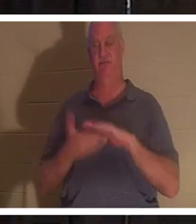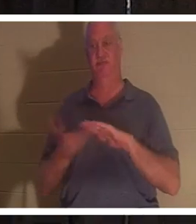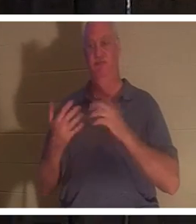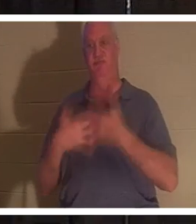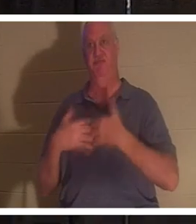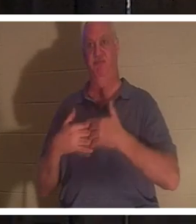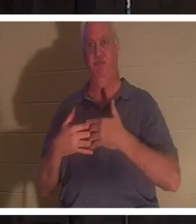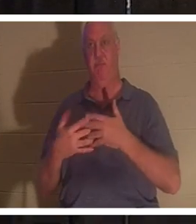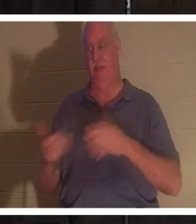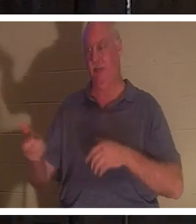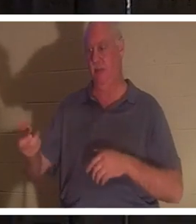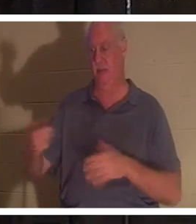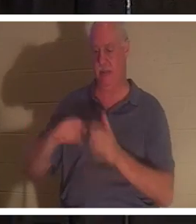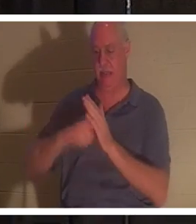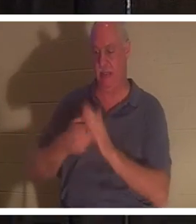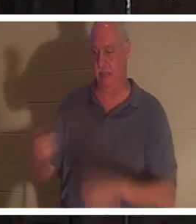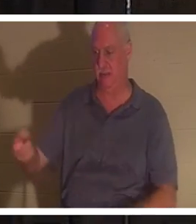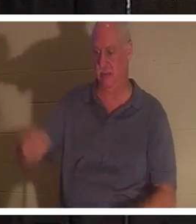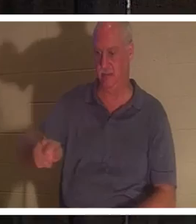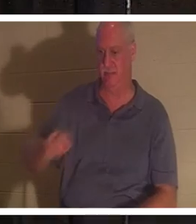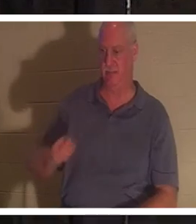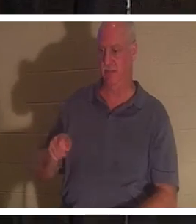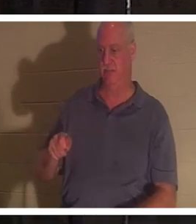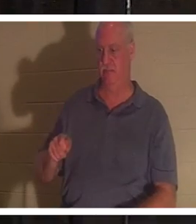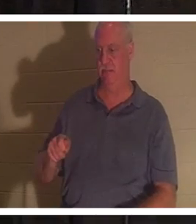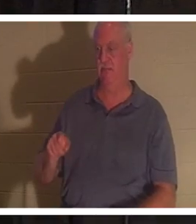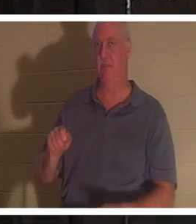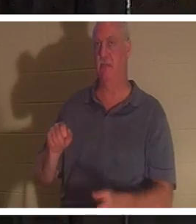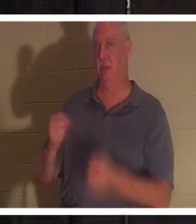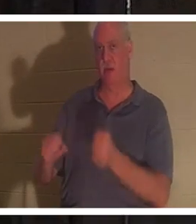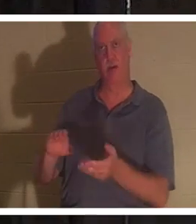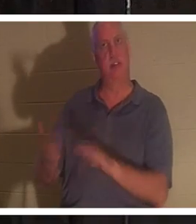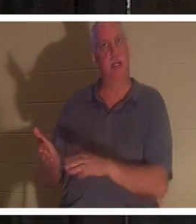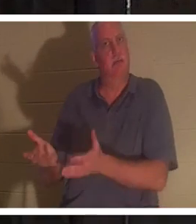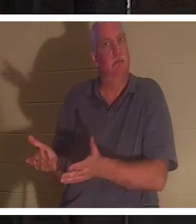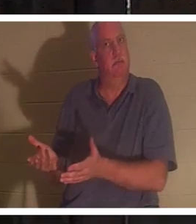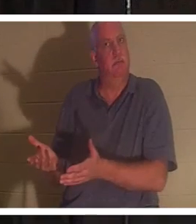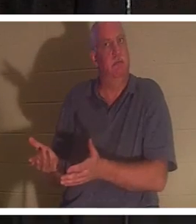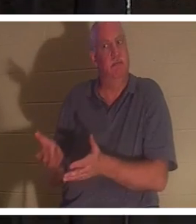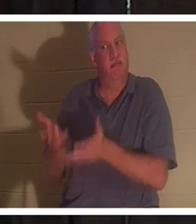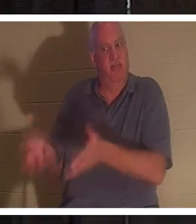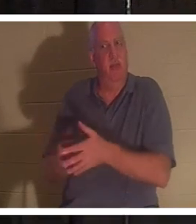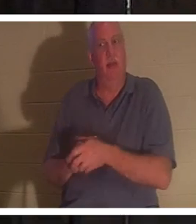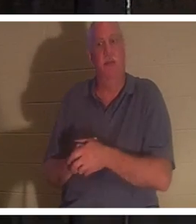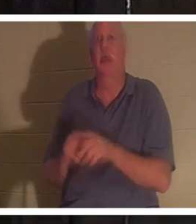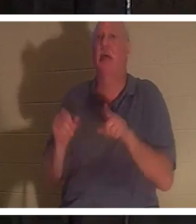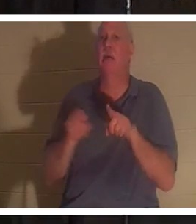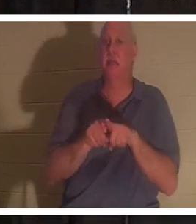चाबियाँ निकालता हूँ, और बाहर निकलता हूँ तो कार दरवाजे की कील के समान मृत हो जाती है। यह बिल्कुल वैसा ही है,